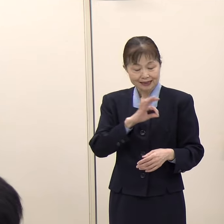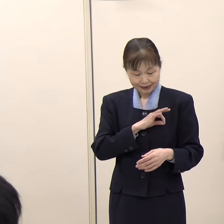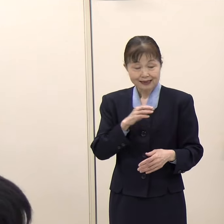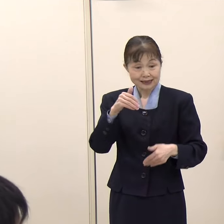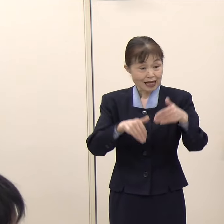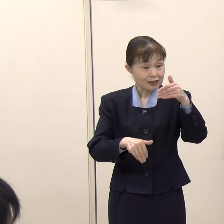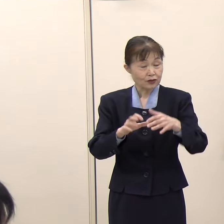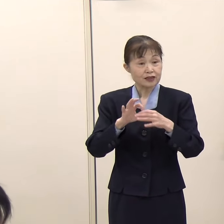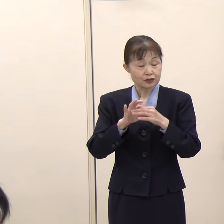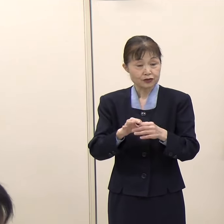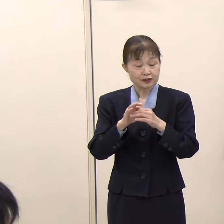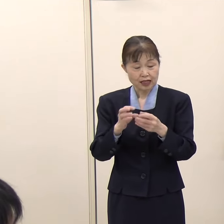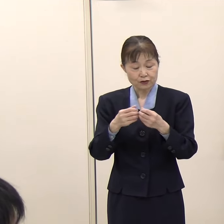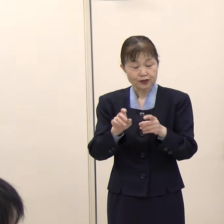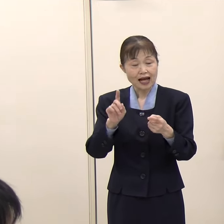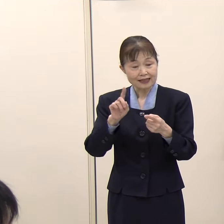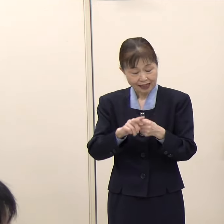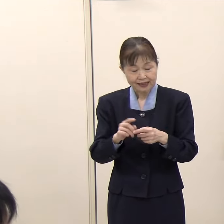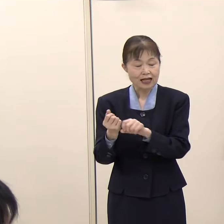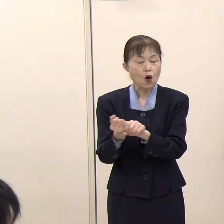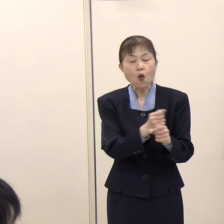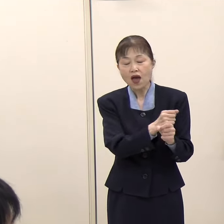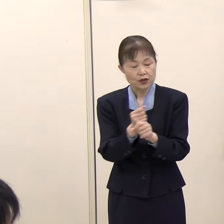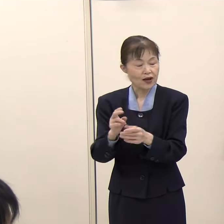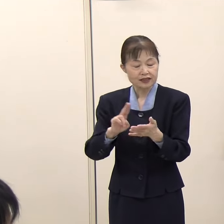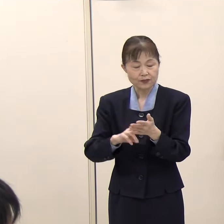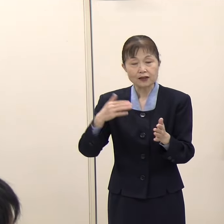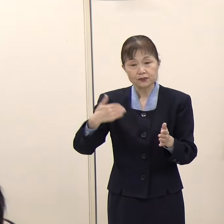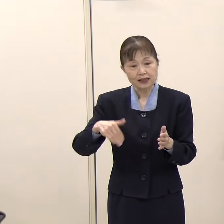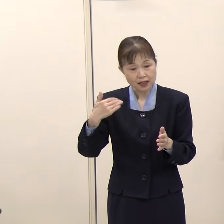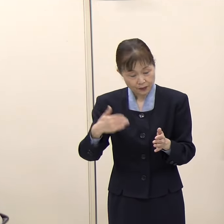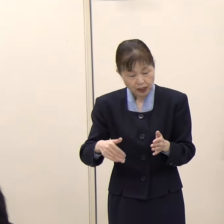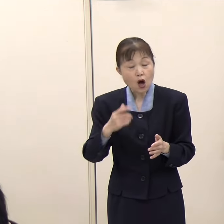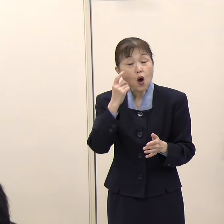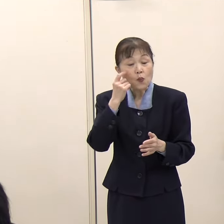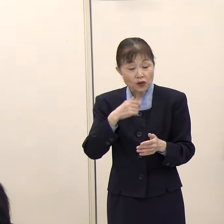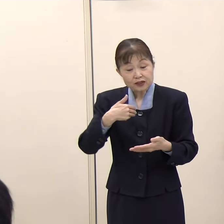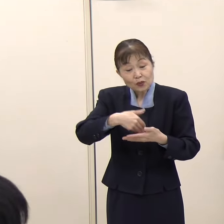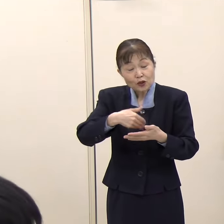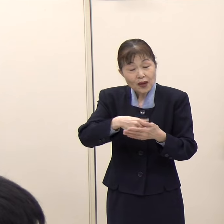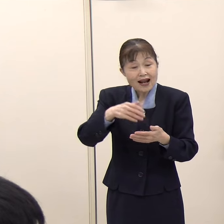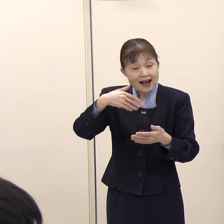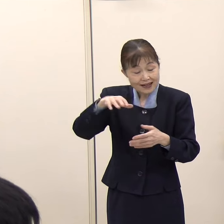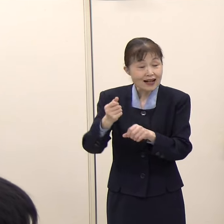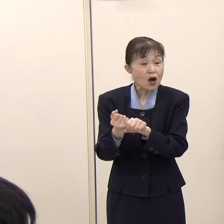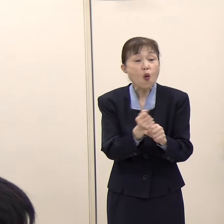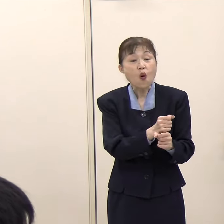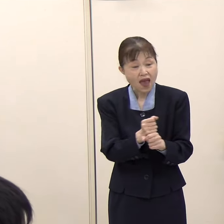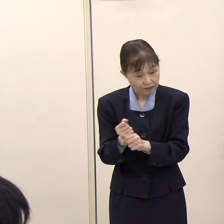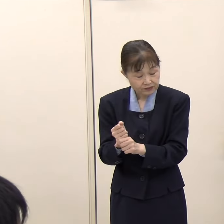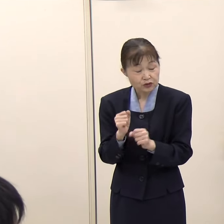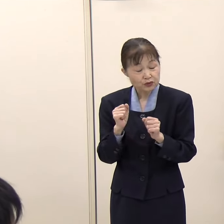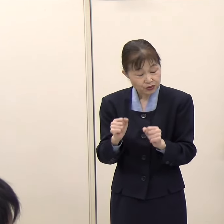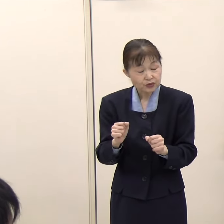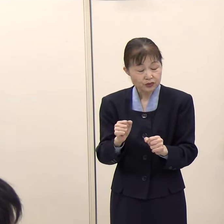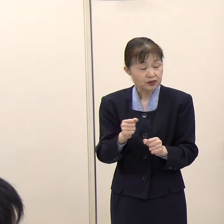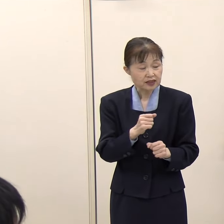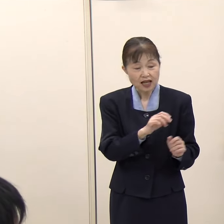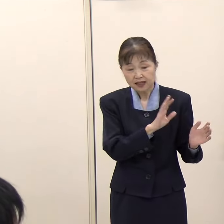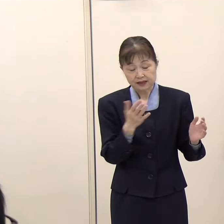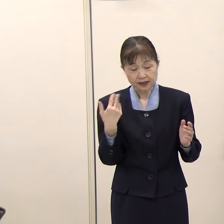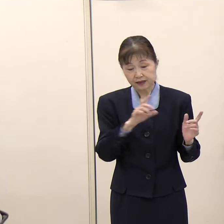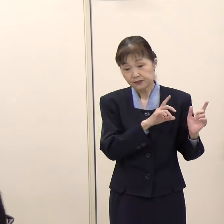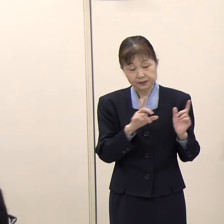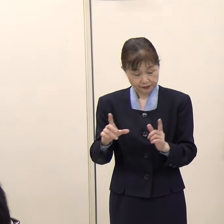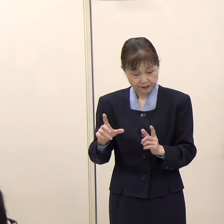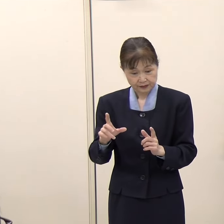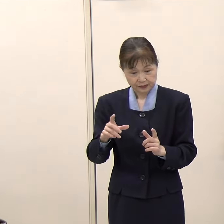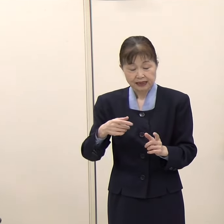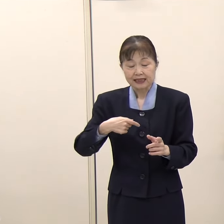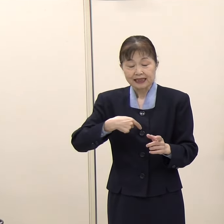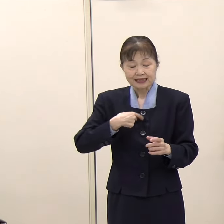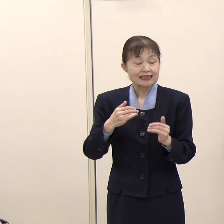前回の知事選で推薦をもらった政党から求められれば応援に伺いたいとおっしゃっていましたが、具体的には、自民党、立憲、公明、社民が推薦したと思いますが、